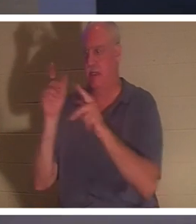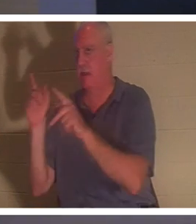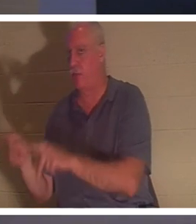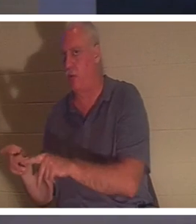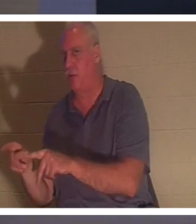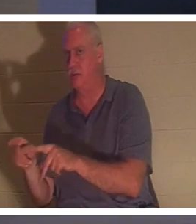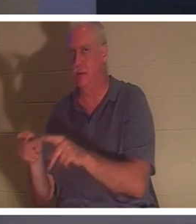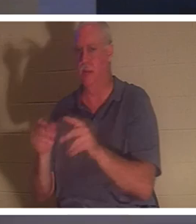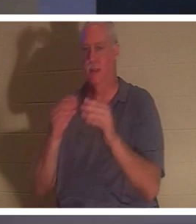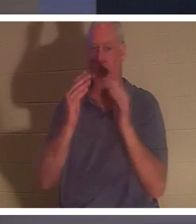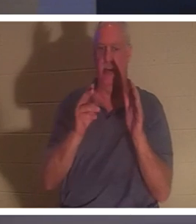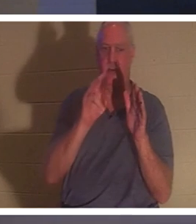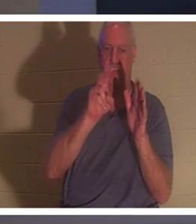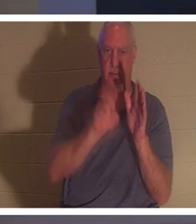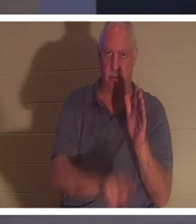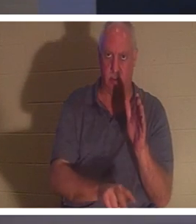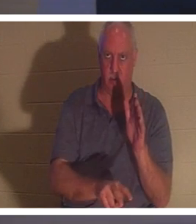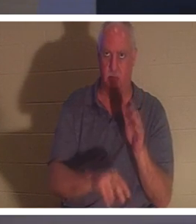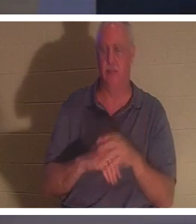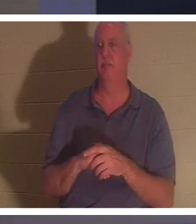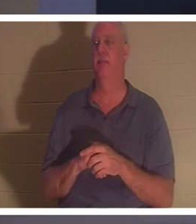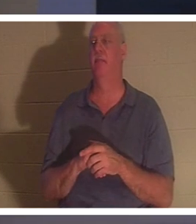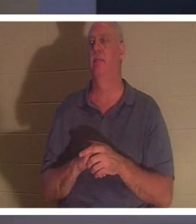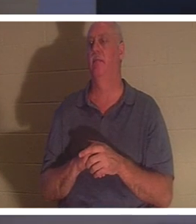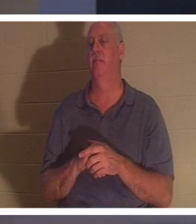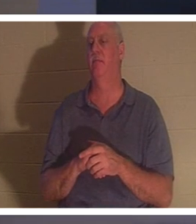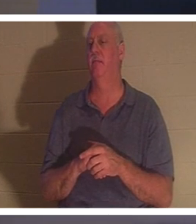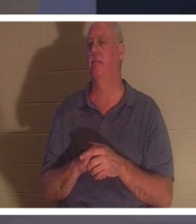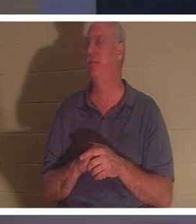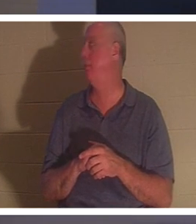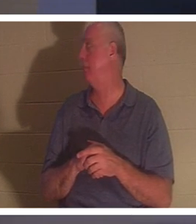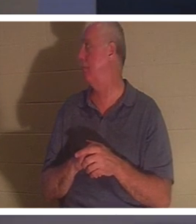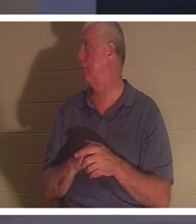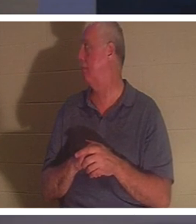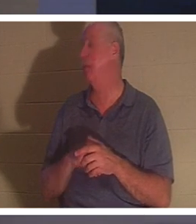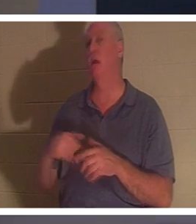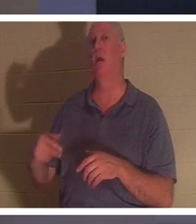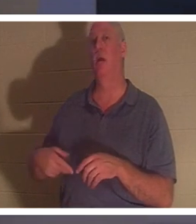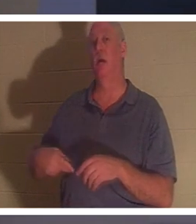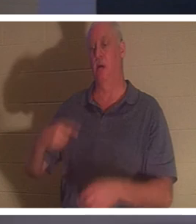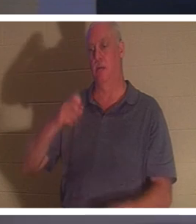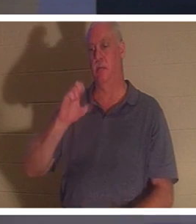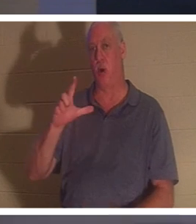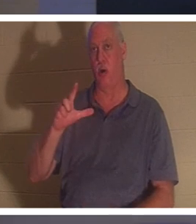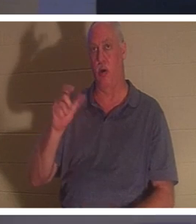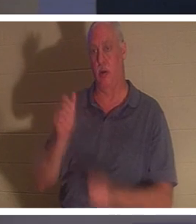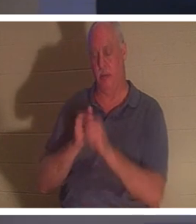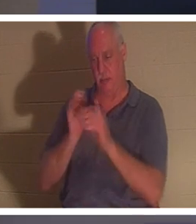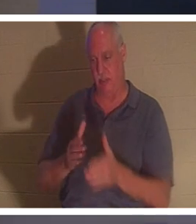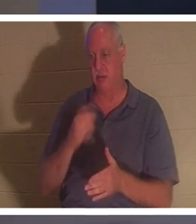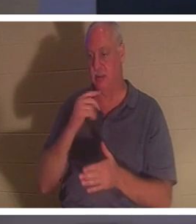le sol." J'aime ça! Comment Paul le dit-il ? Paul l'Apôtre. Il dit dans 2 Corinthiens, et cela